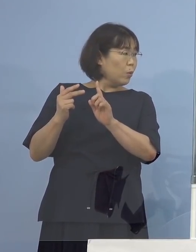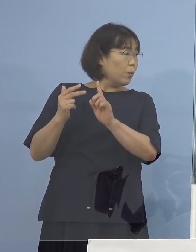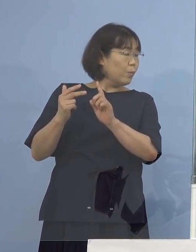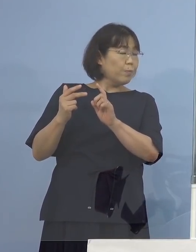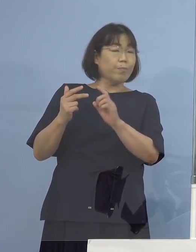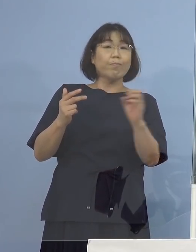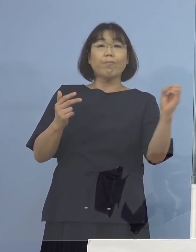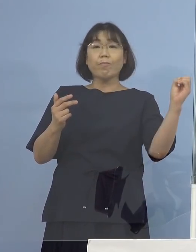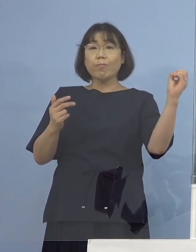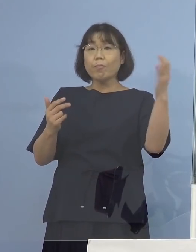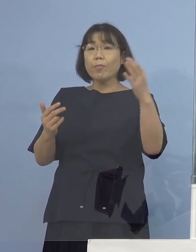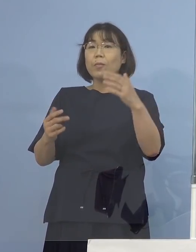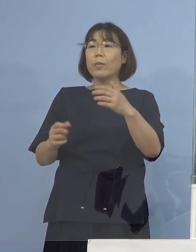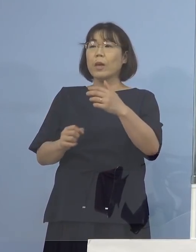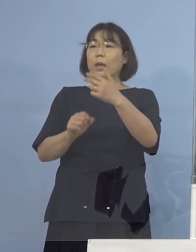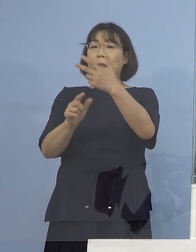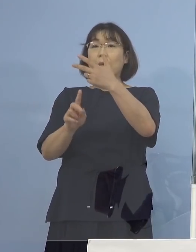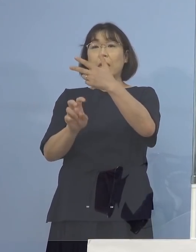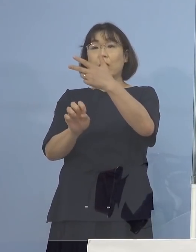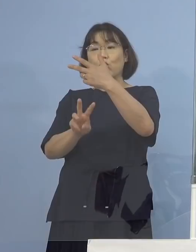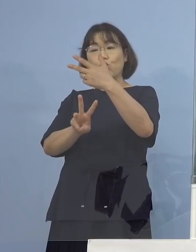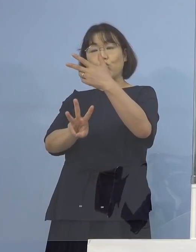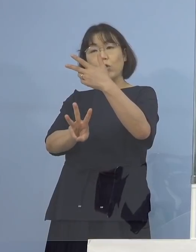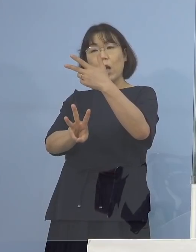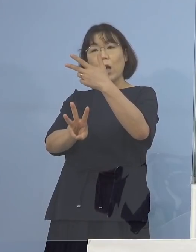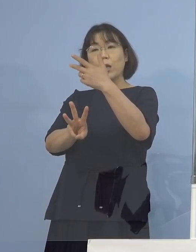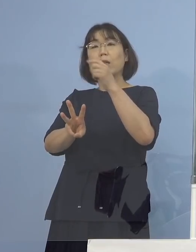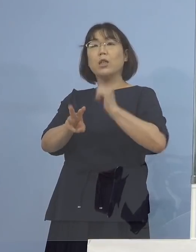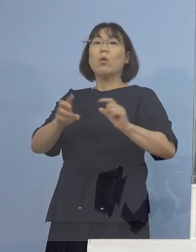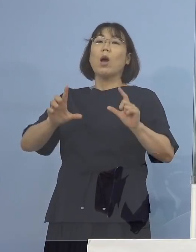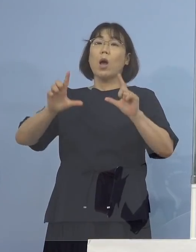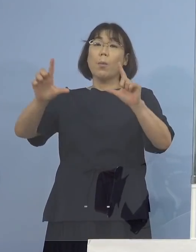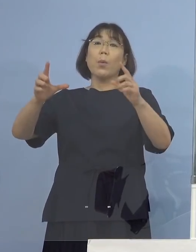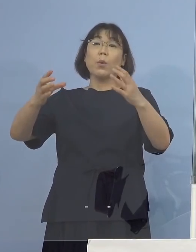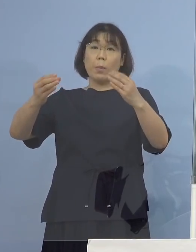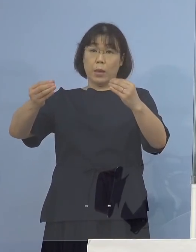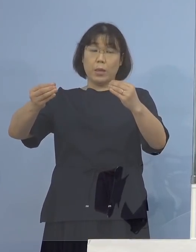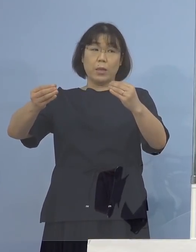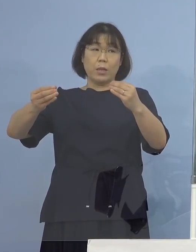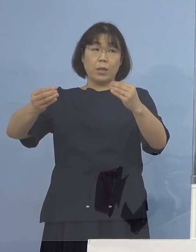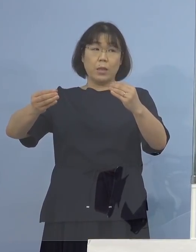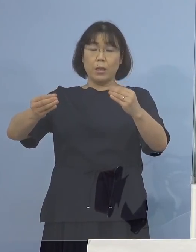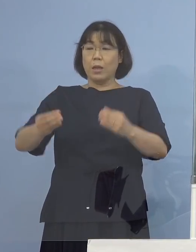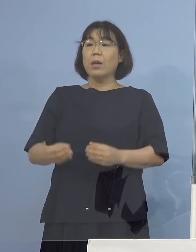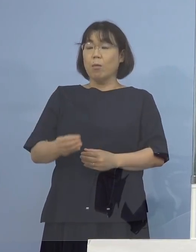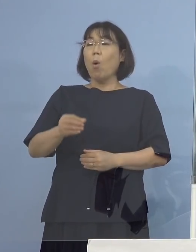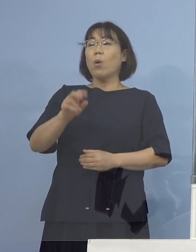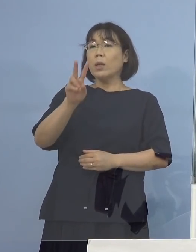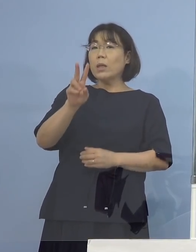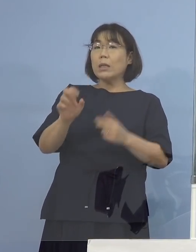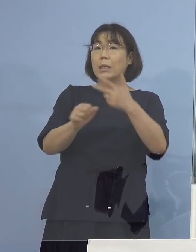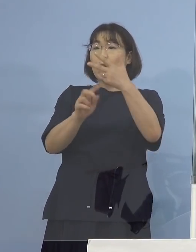（感染症対策課） 23日についても発表させていただいております、 22日しております